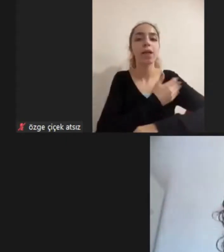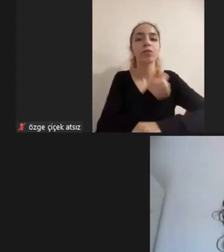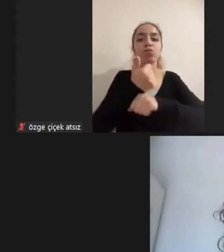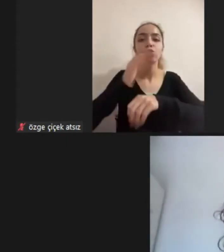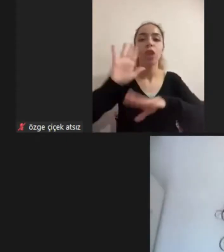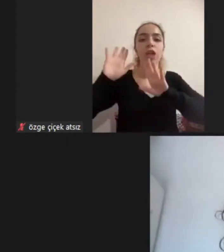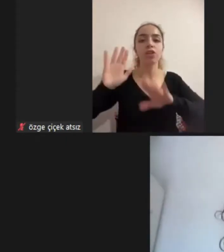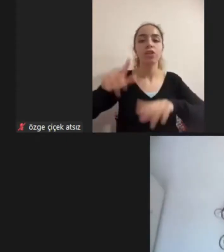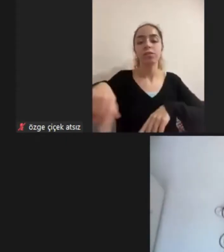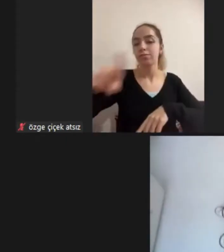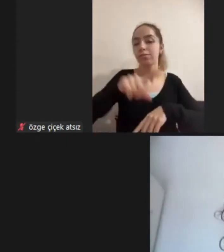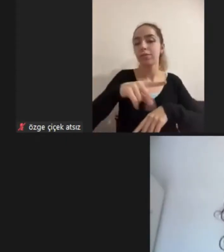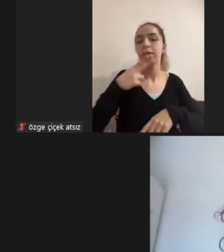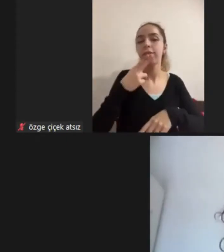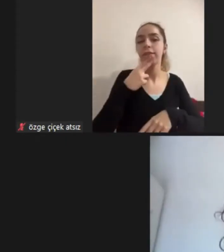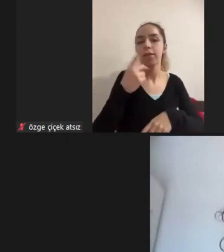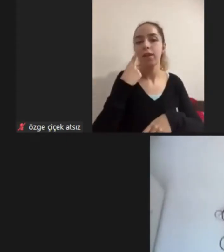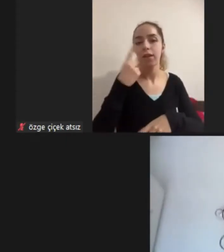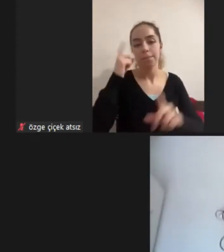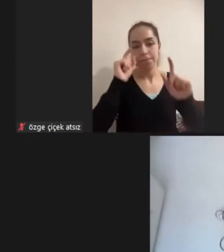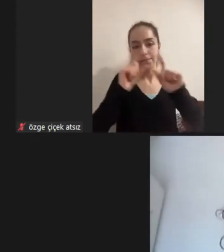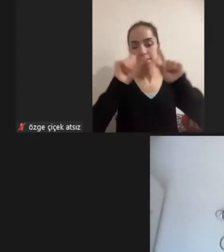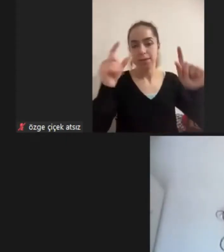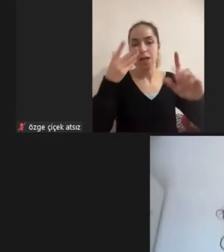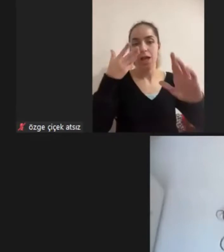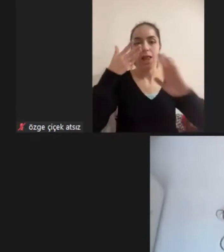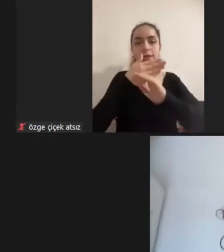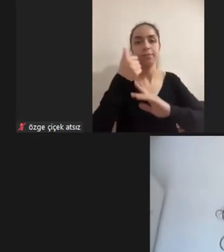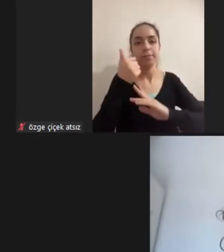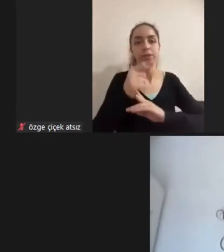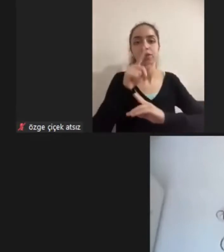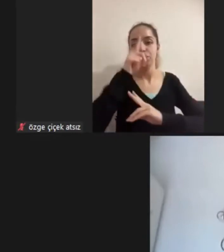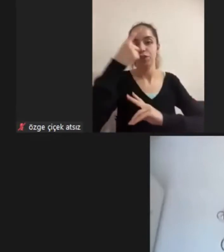Ana başlığında Erişilebilirliğin bireysel koşullar üzerindeki etkisini sunacak